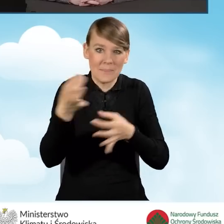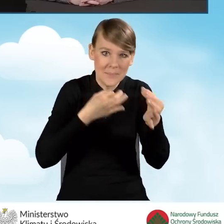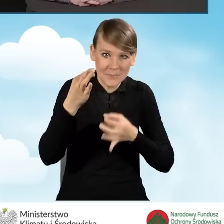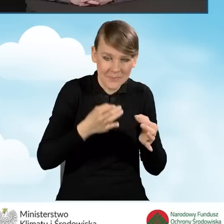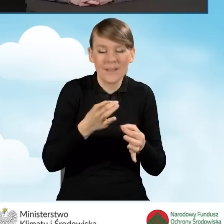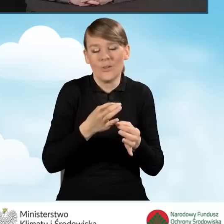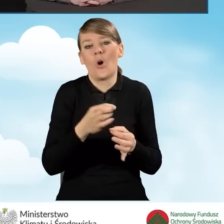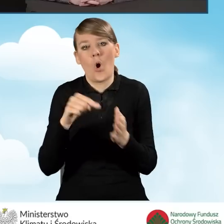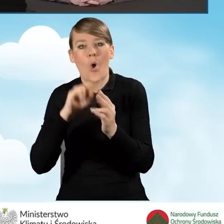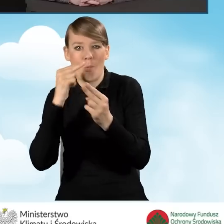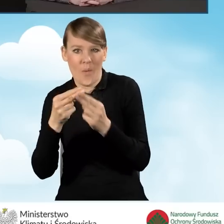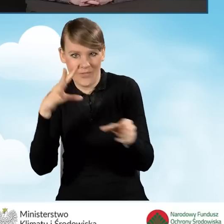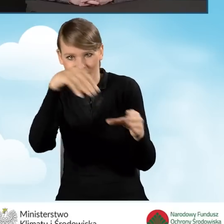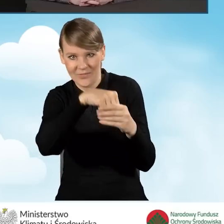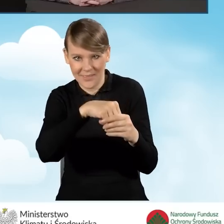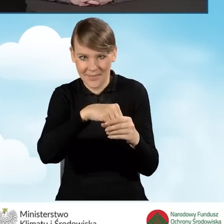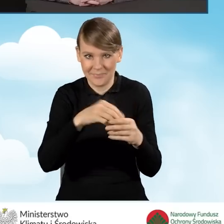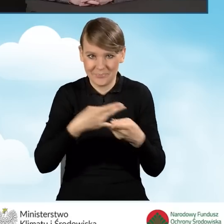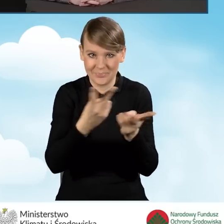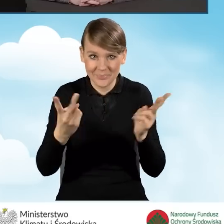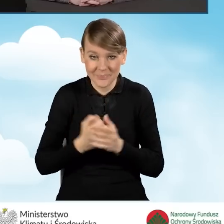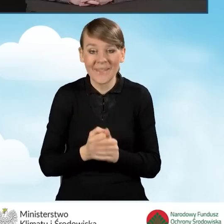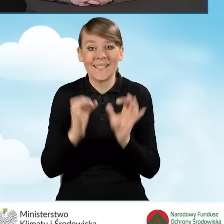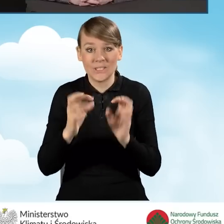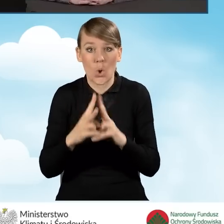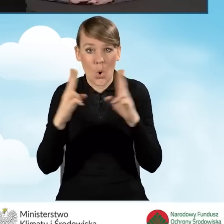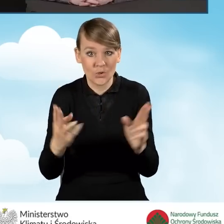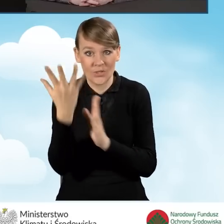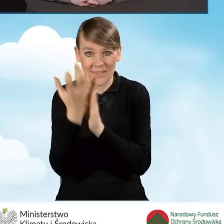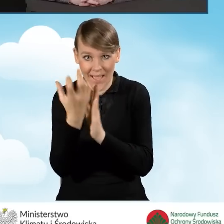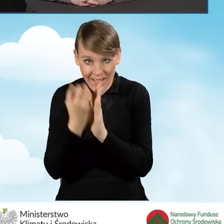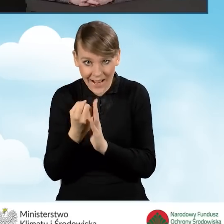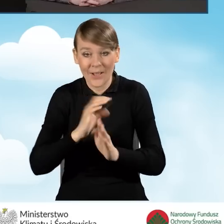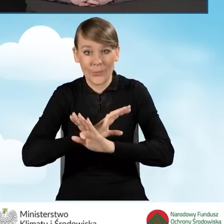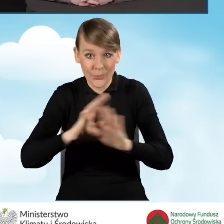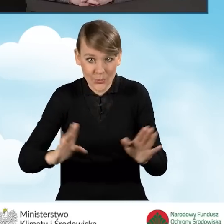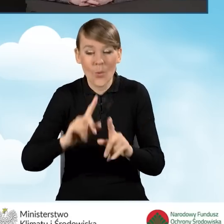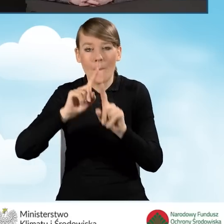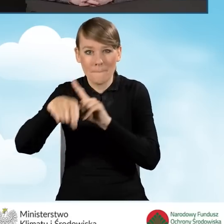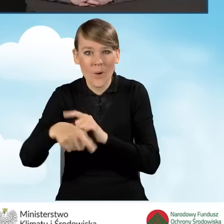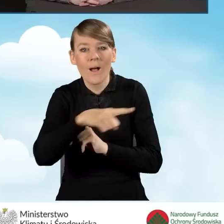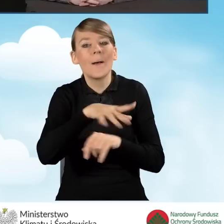Dzisiejszy odcinek po nagraniu również będzie w tym miejscu umieszczony.